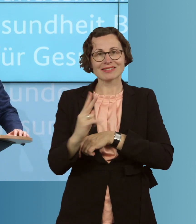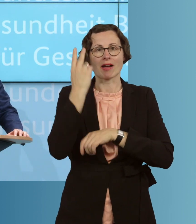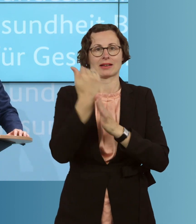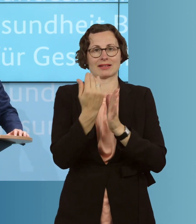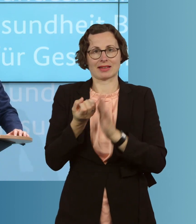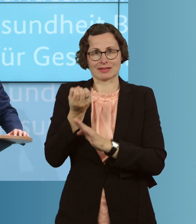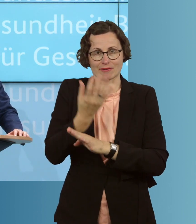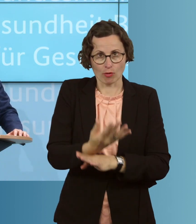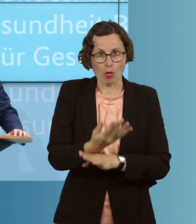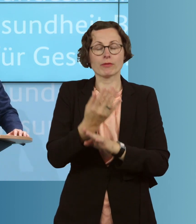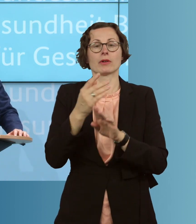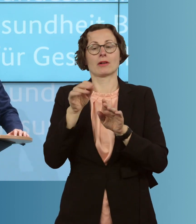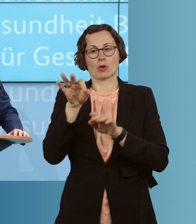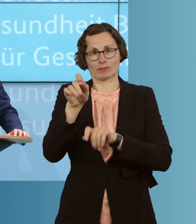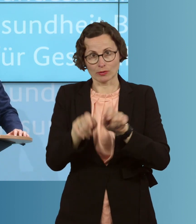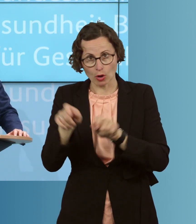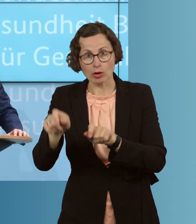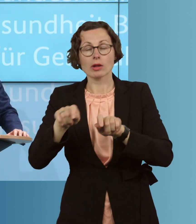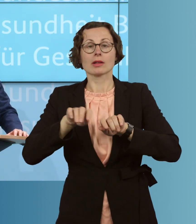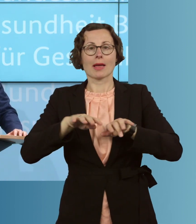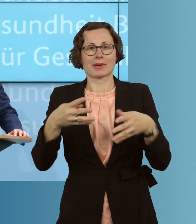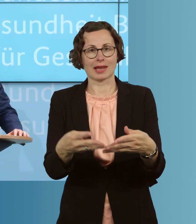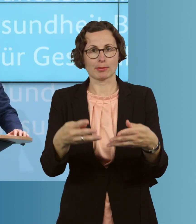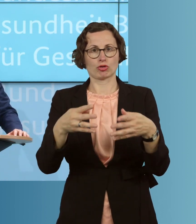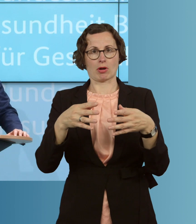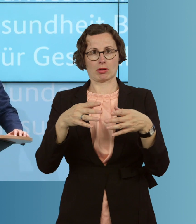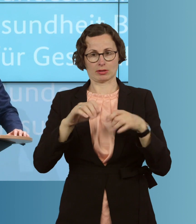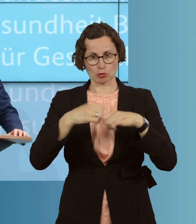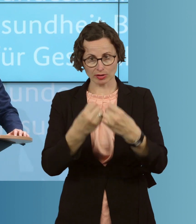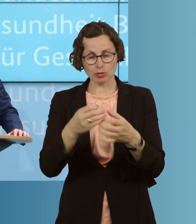bei einer epidemischen Lage von nationaler Tragweite beschlossen. Dieser Entwurf ist